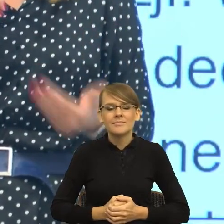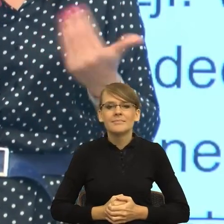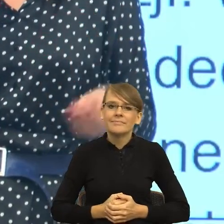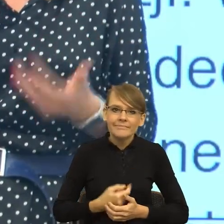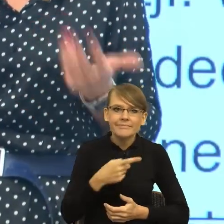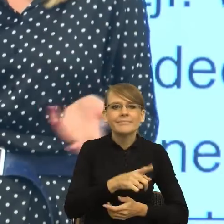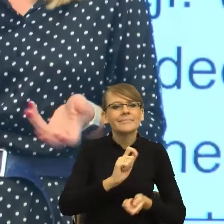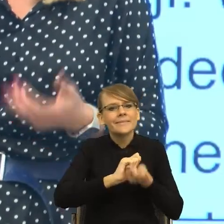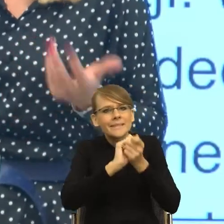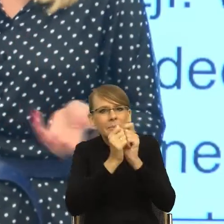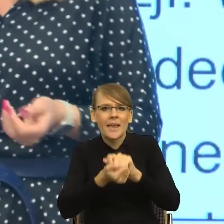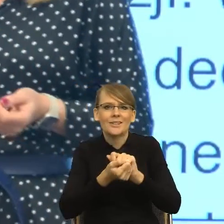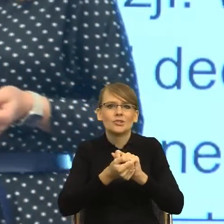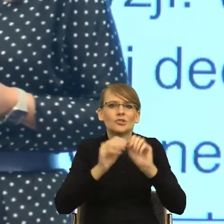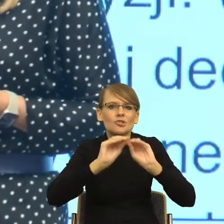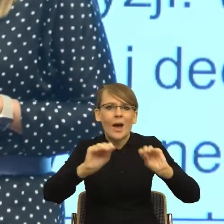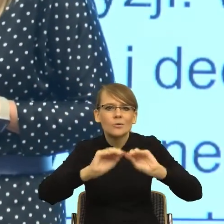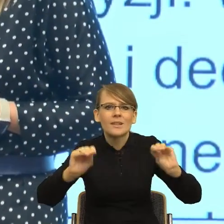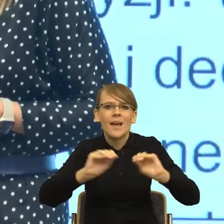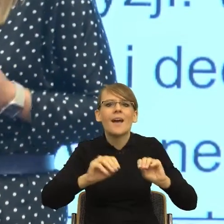kształcenia personelu medycznego średniego stopnia w całej Unii